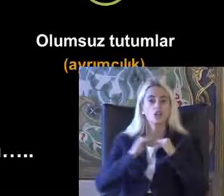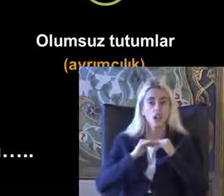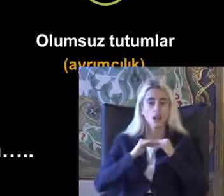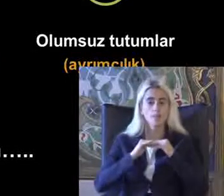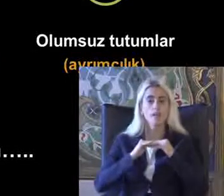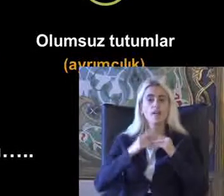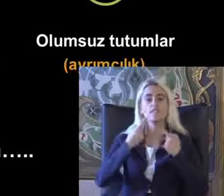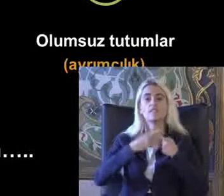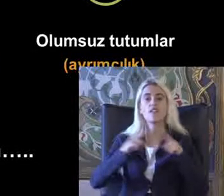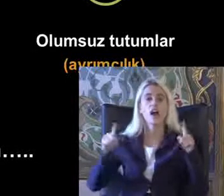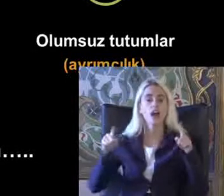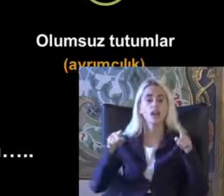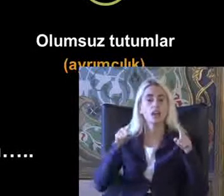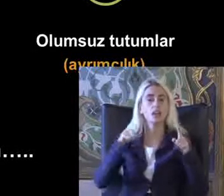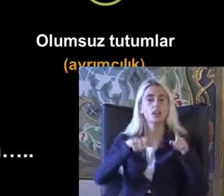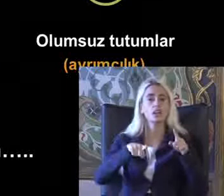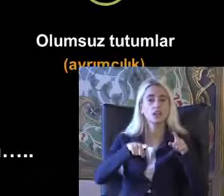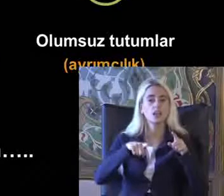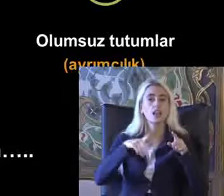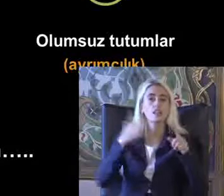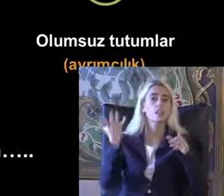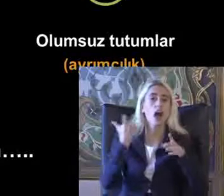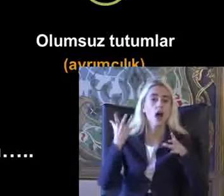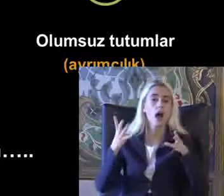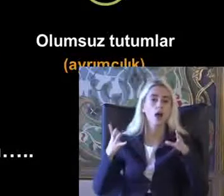Farklı durumlarla daha kapsayıcı bir yaklaşımla